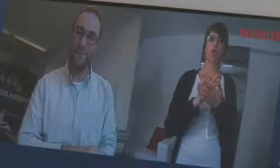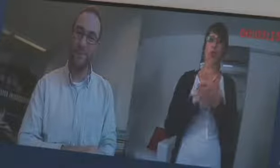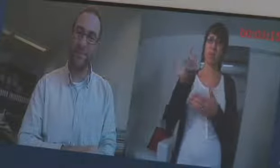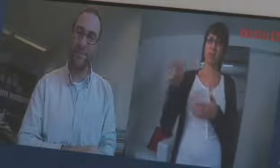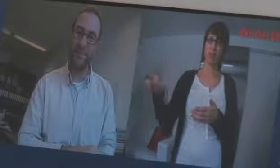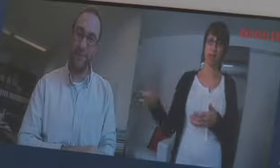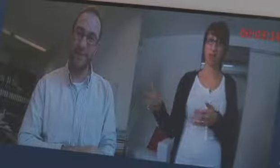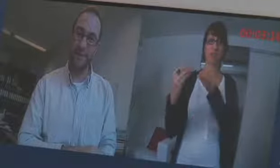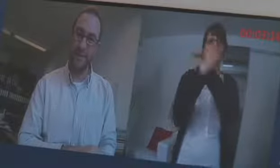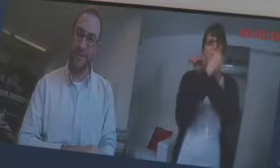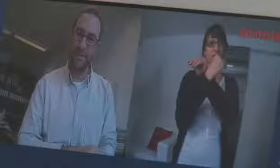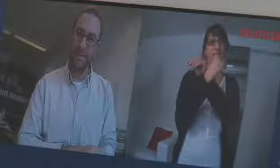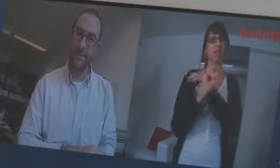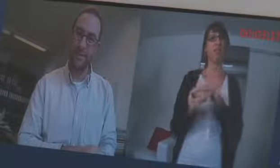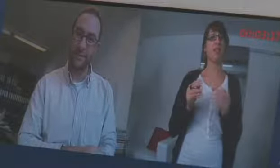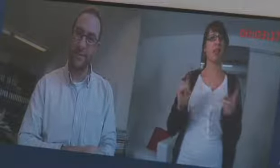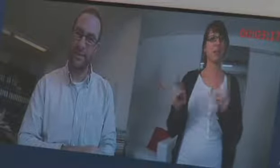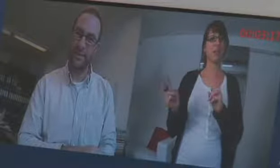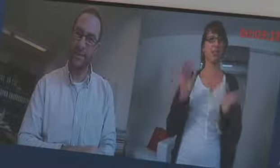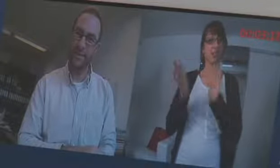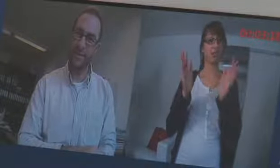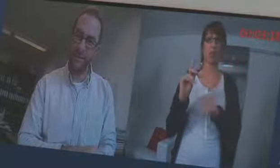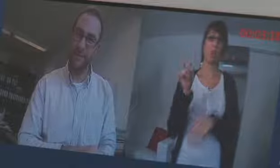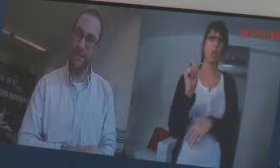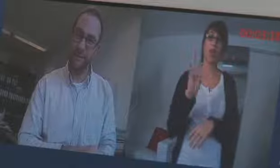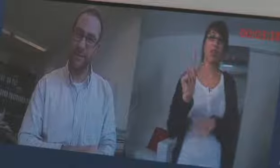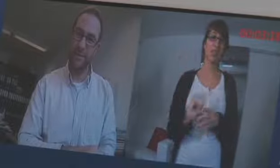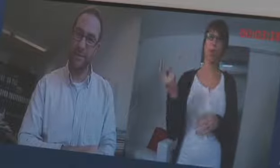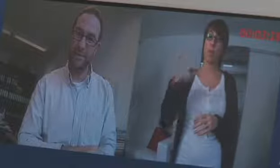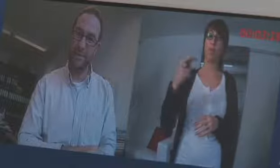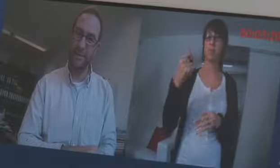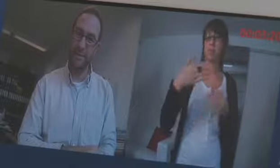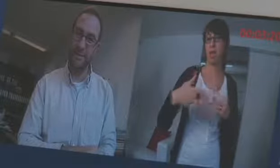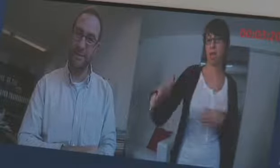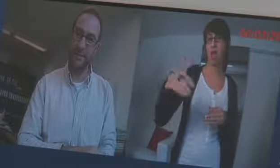Aber die Videovermittlung mit den Dolmetschern läuft noch nicht, das kommt aber bald.